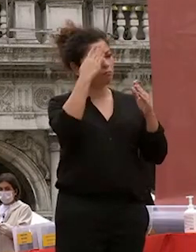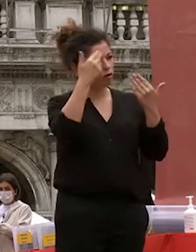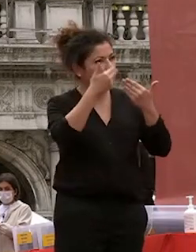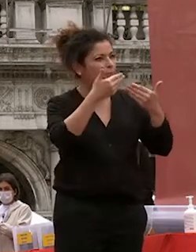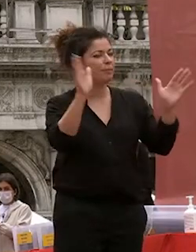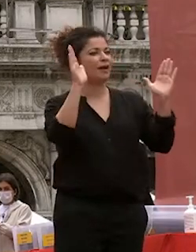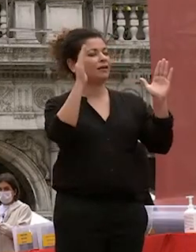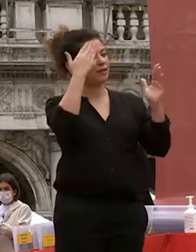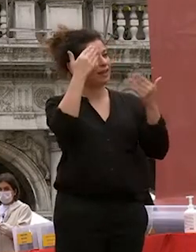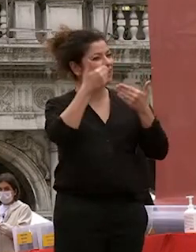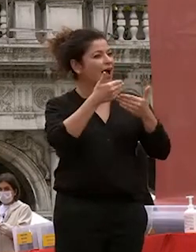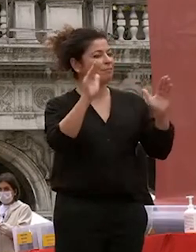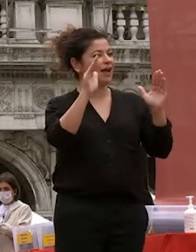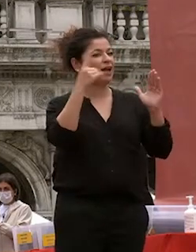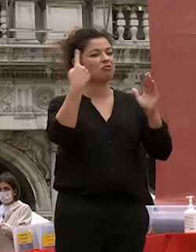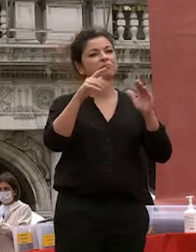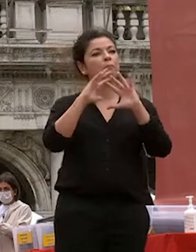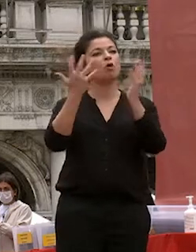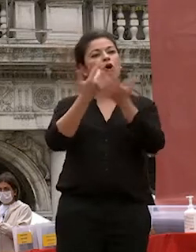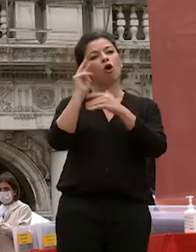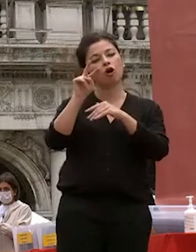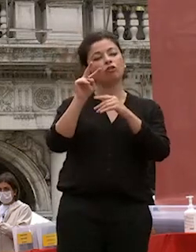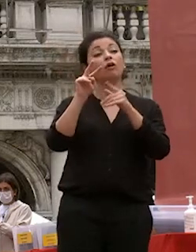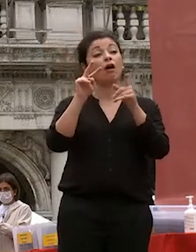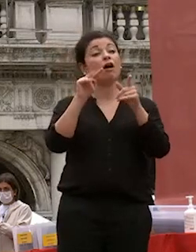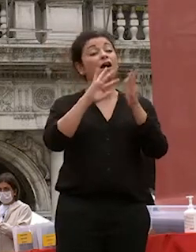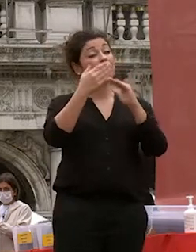probabilmente i doni più preziosi che ogni laureato di ca foscari porterà